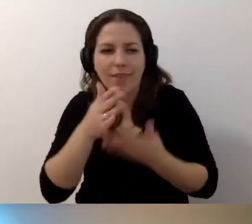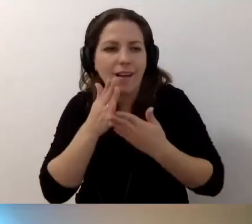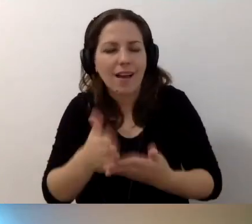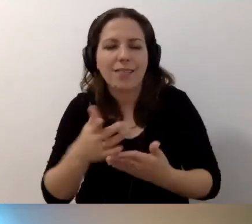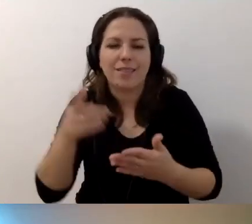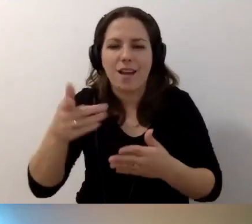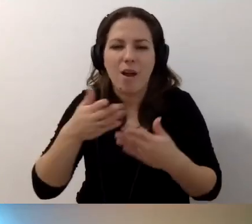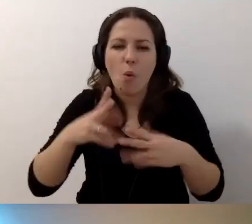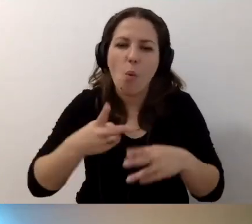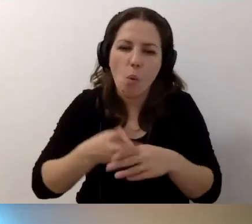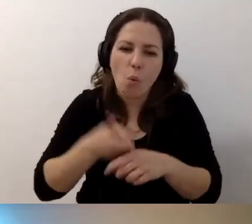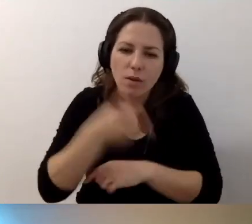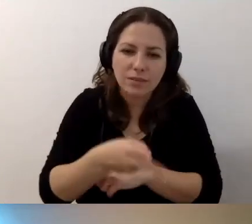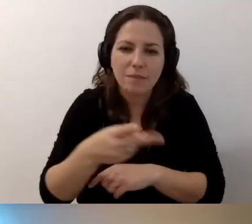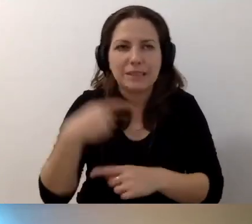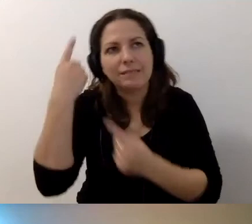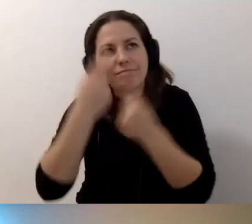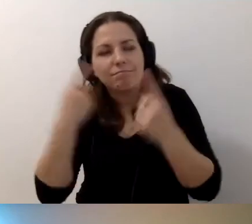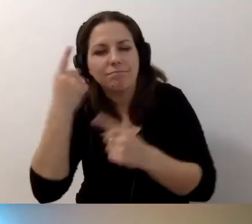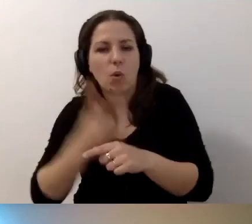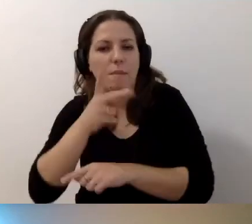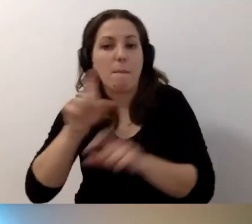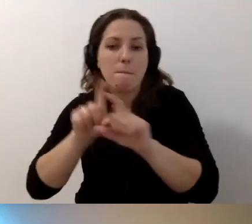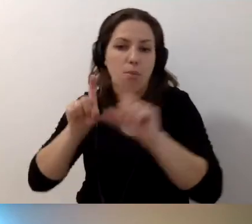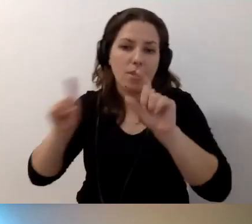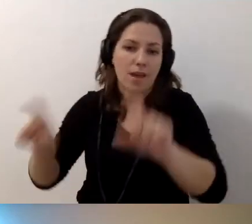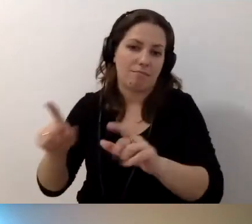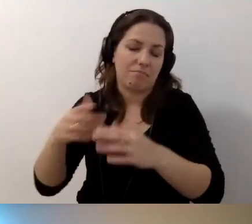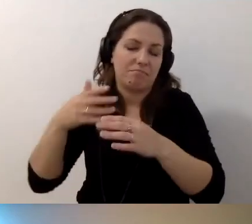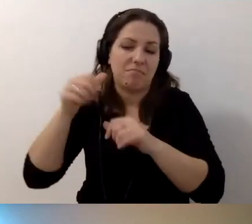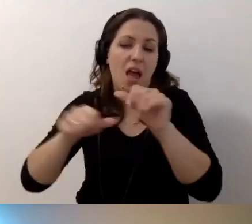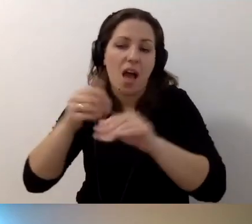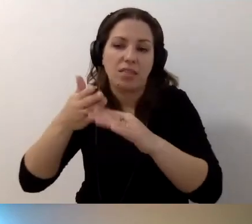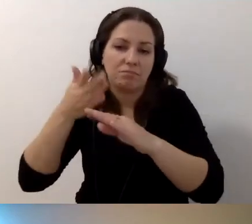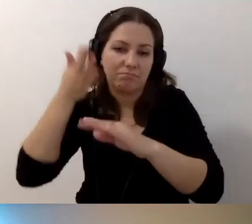i będziecie myśleć o udostępnieniu budynku w przyszłych latach.